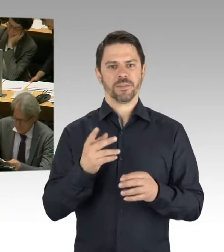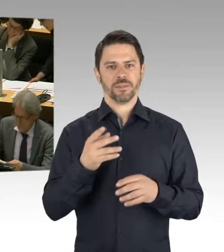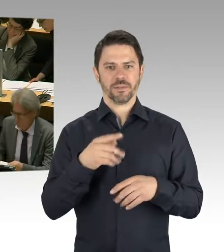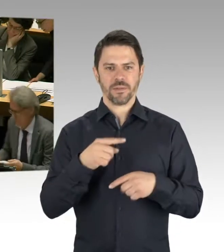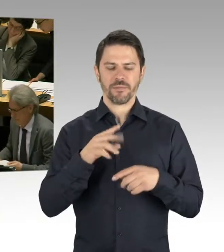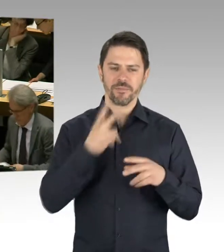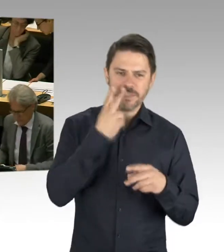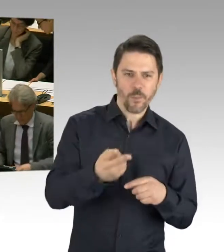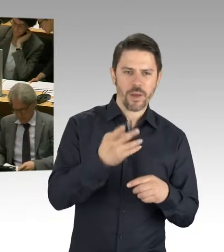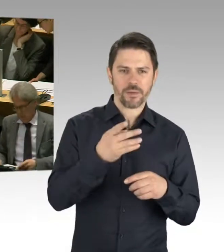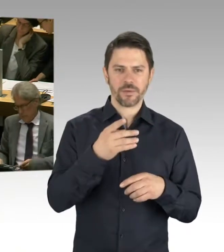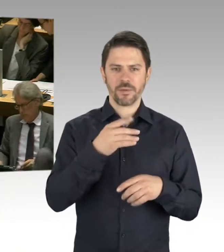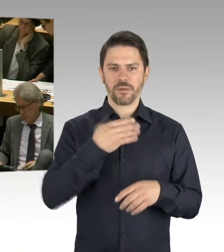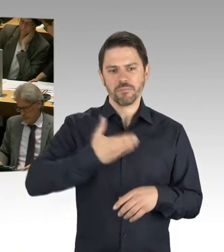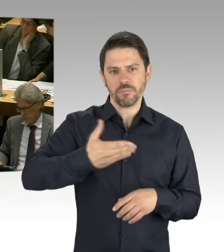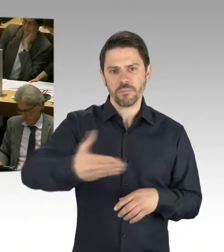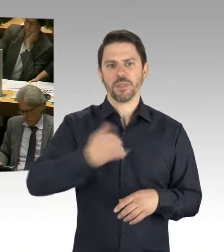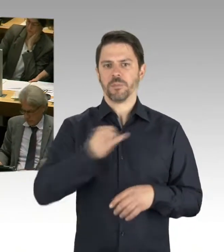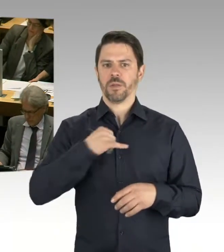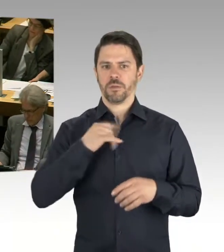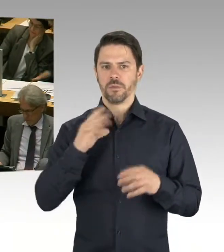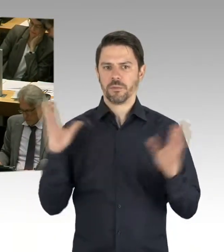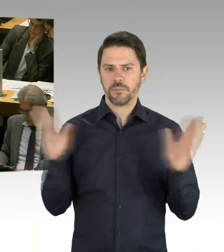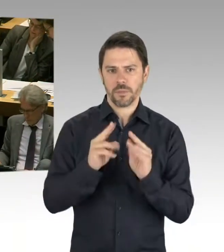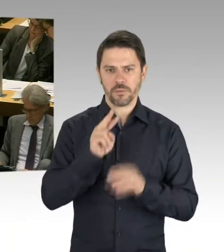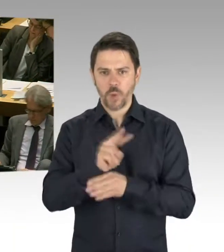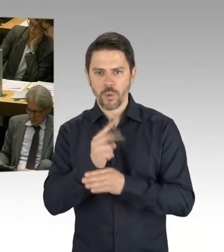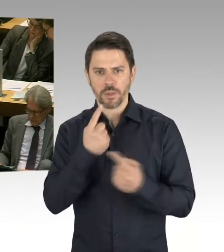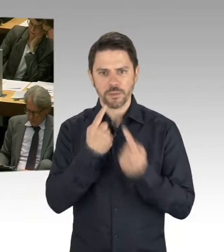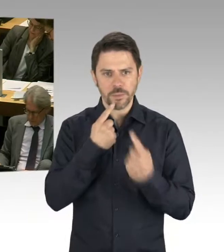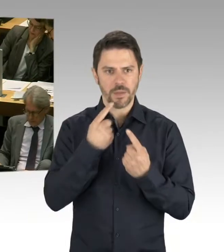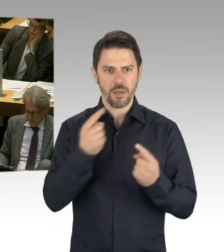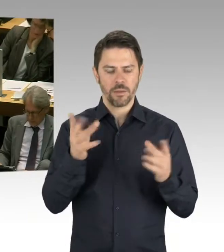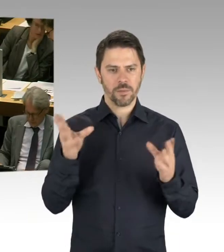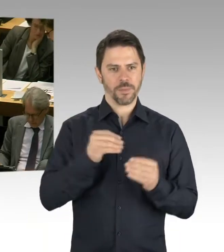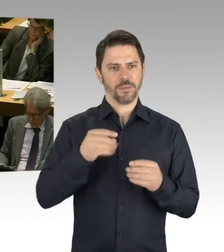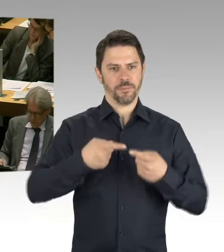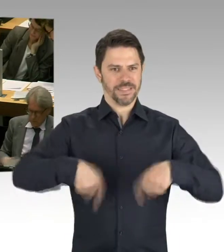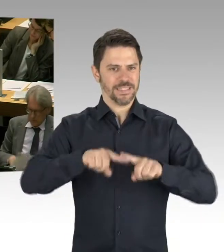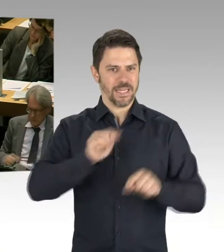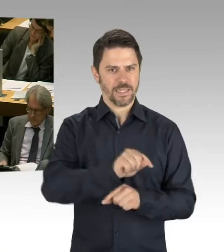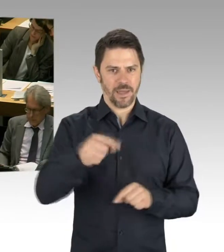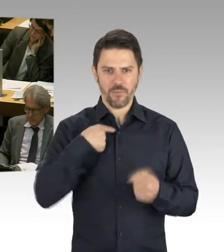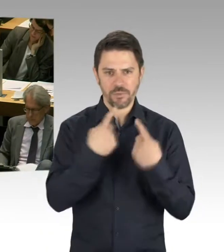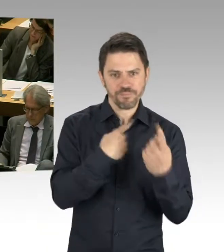und sehen mit den Bezirken, wo entstehen welche Bedarfe, welche Wohngebiete, wie müssen wir die Investitionsplanung